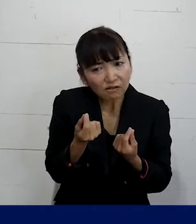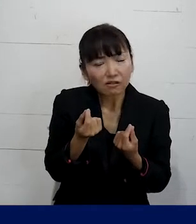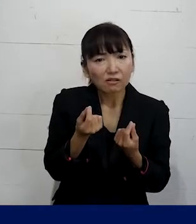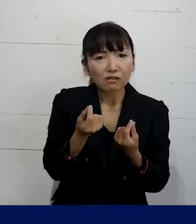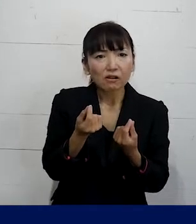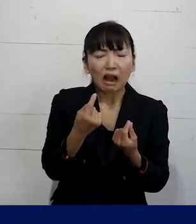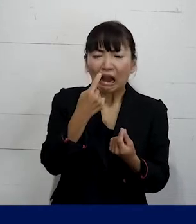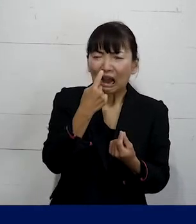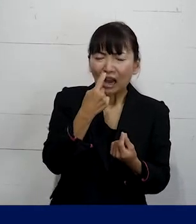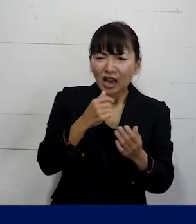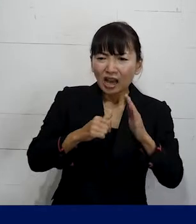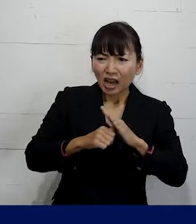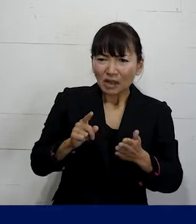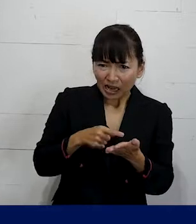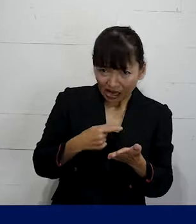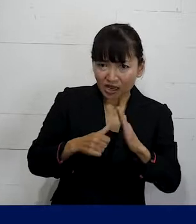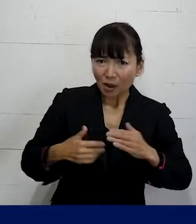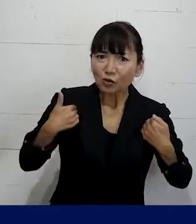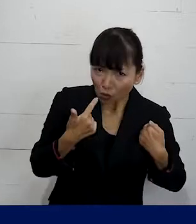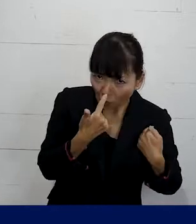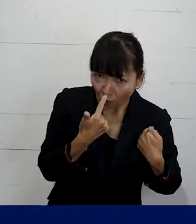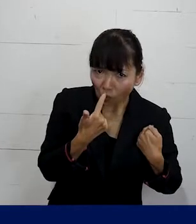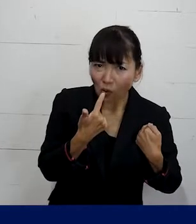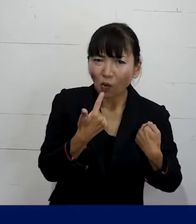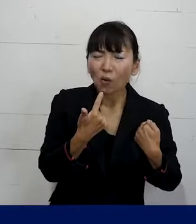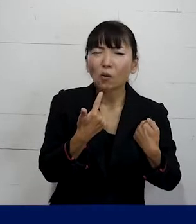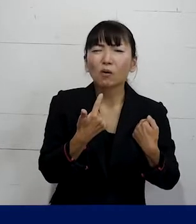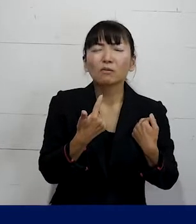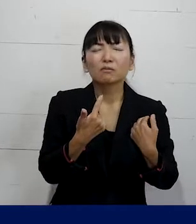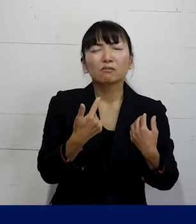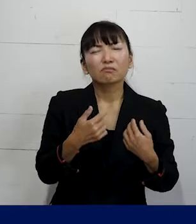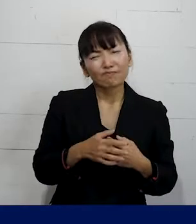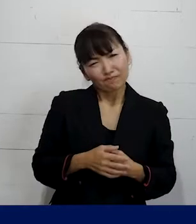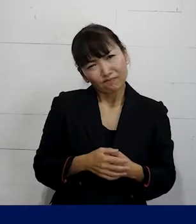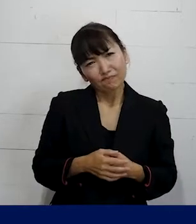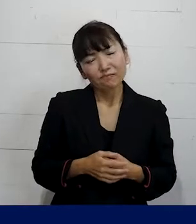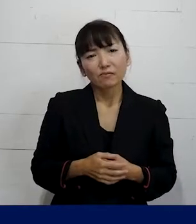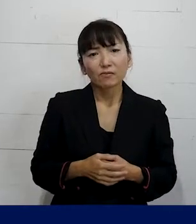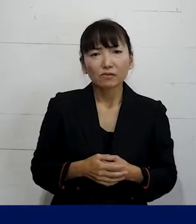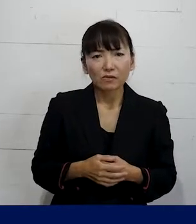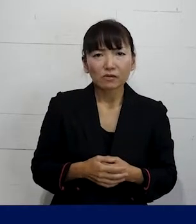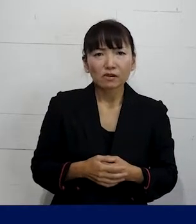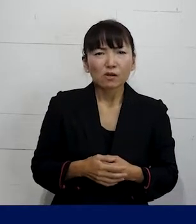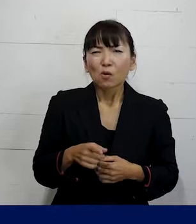自分がちょっと我慢をすればいいだけなんじゃ ないかなというふうに思ってしまわずに